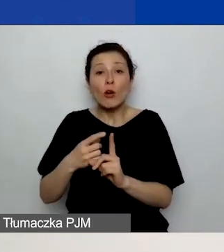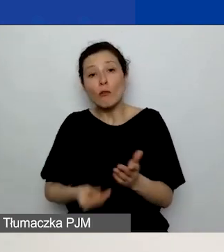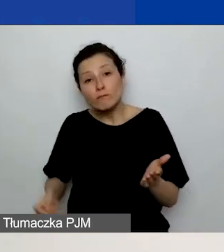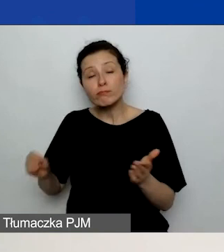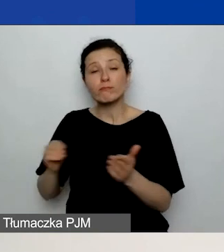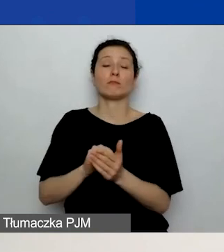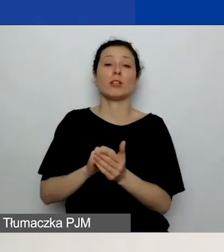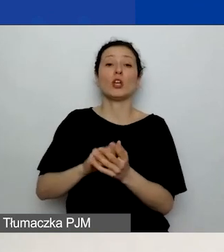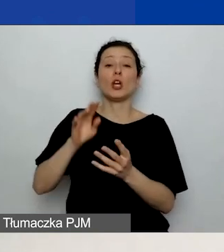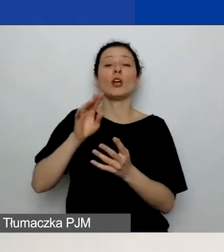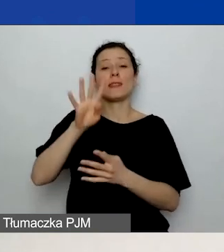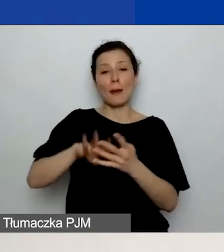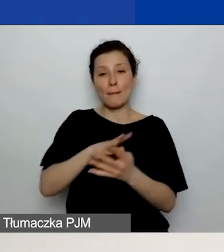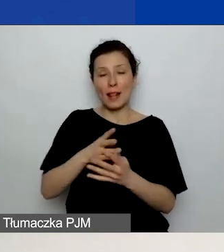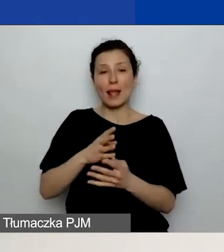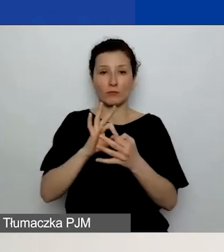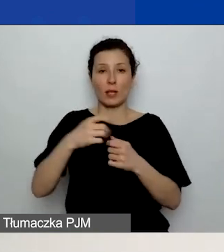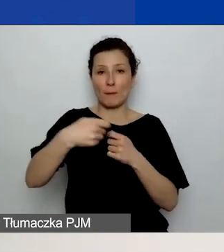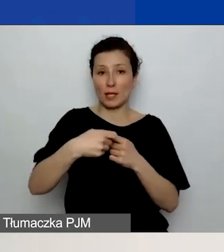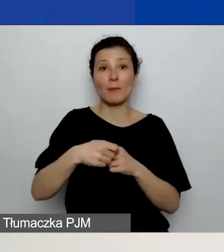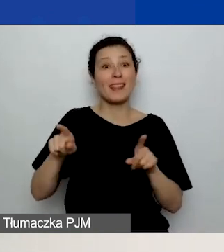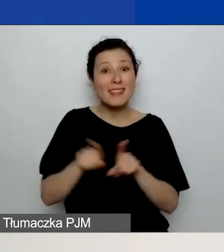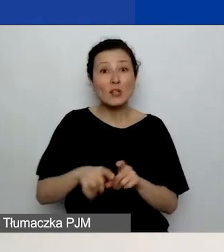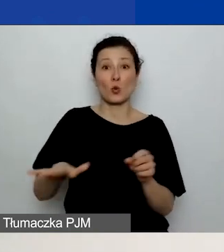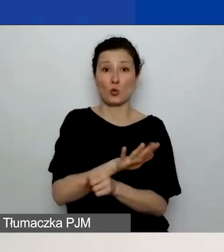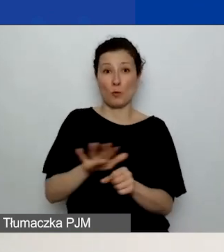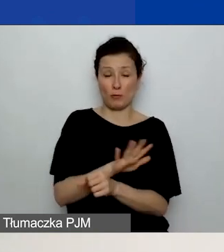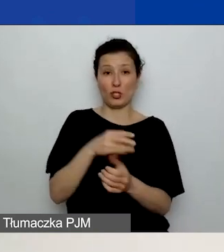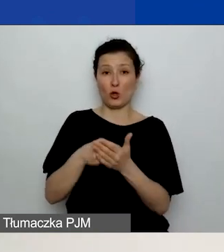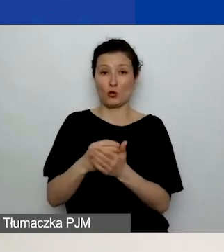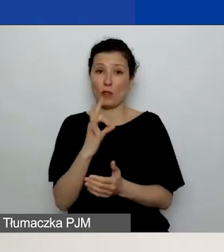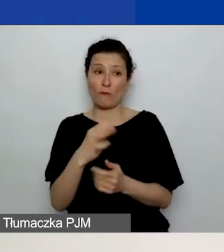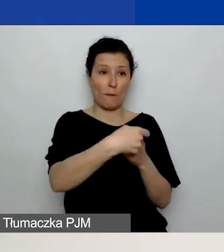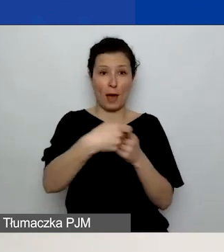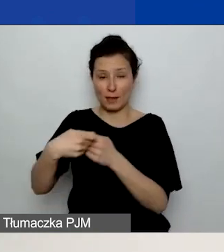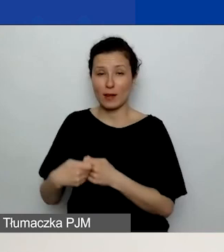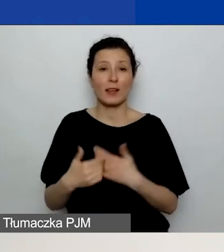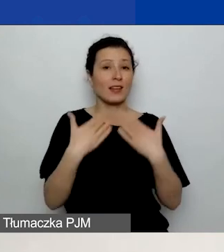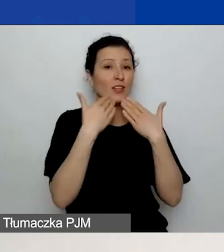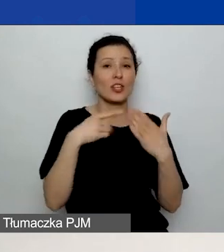w tabeli dodatkowej znajdującej się pod budżetem. To nam pozwoli szybko sprawdzić,